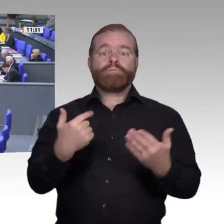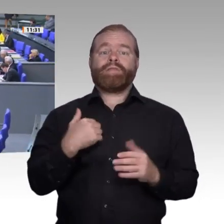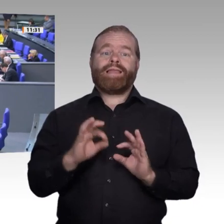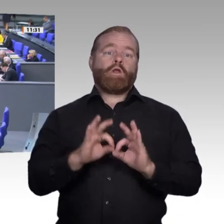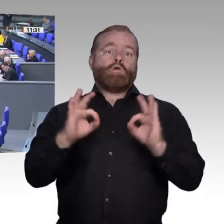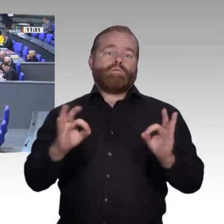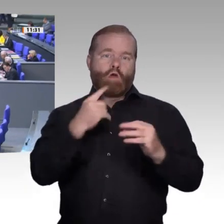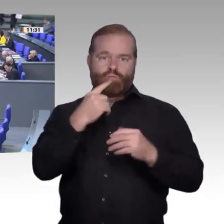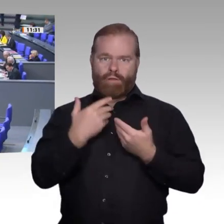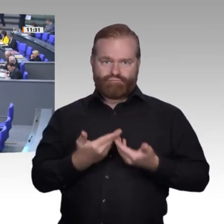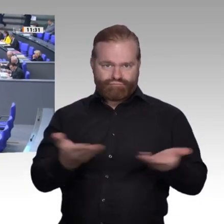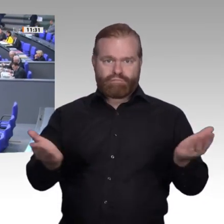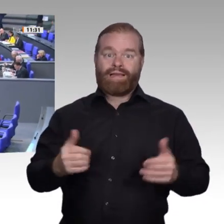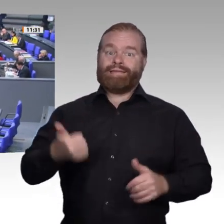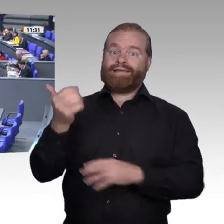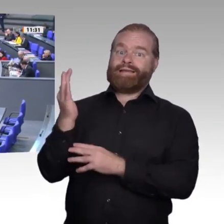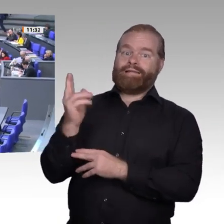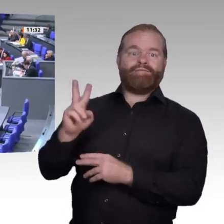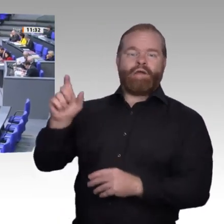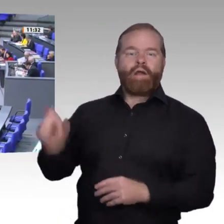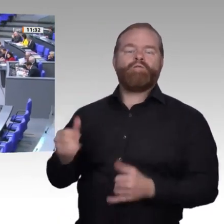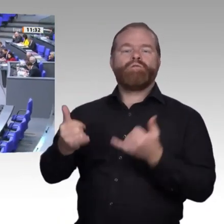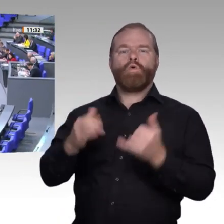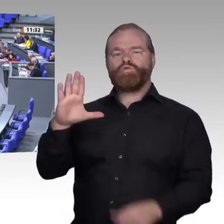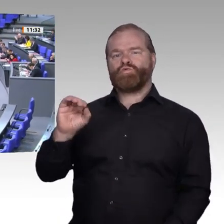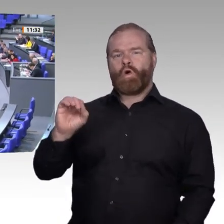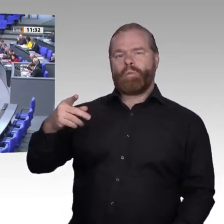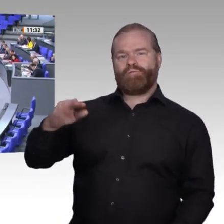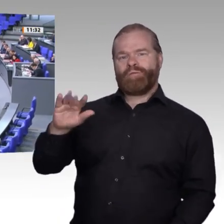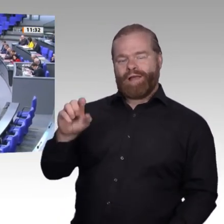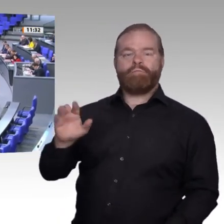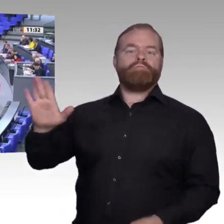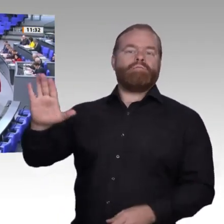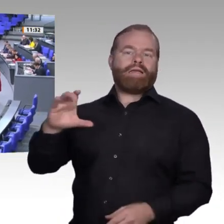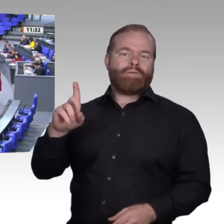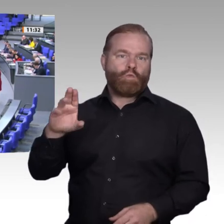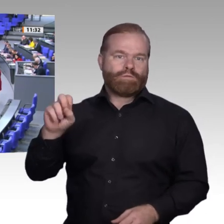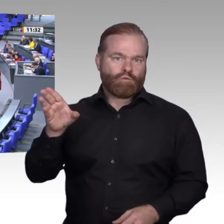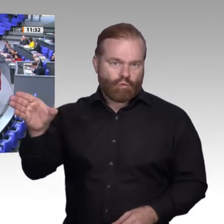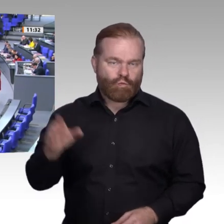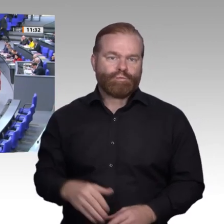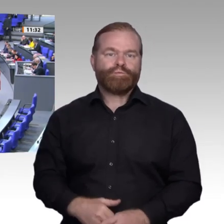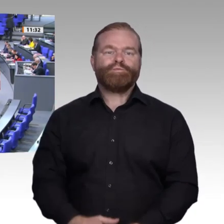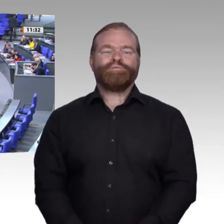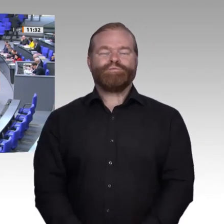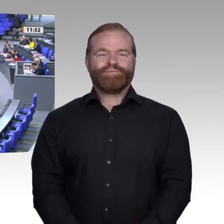Herr Präsident! Liebe Kolleginnen und Kollegen! Ich glaube, es ist nicht ganz einfach, jetzt direkt wieder zur Tagesordnung überzugehen.